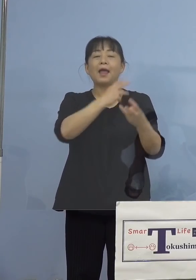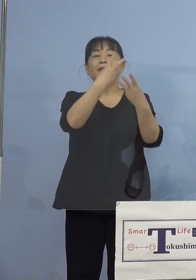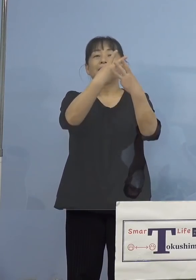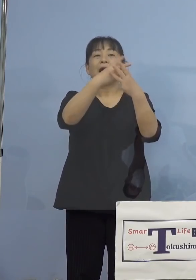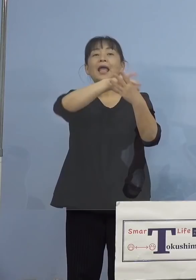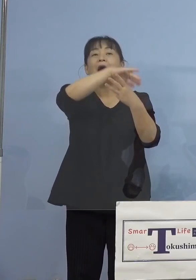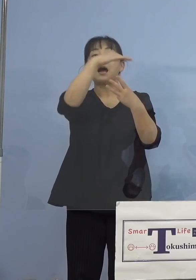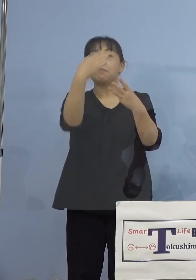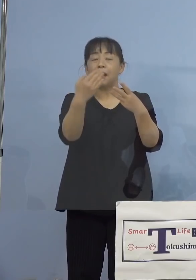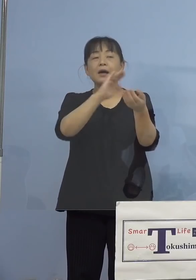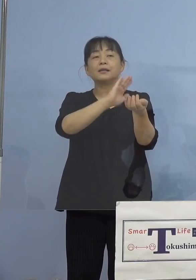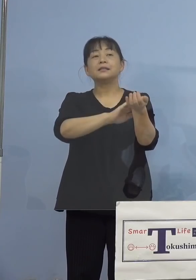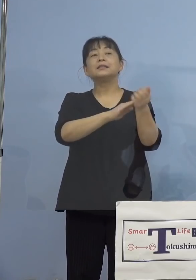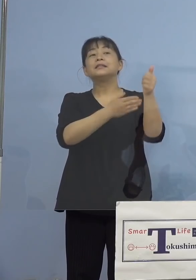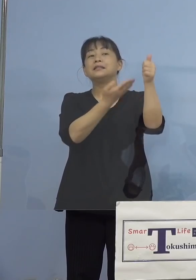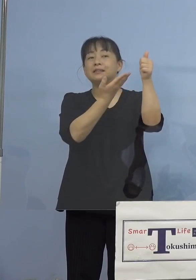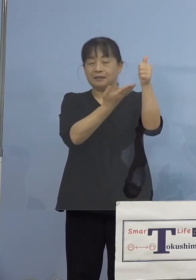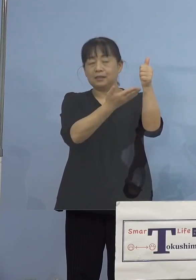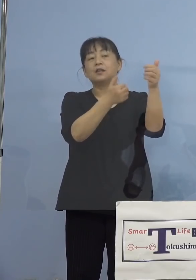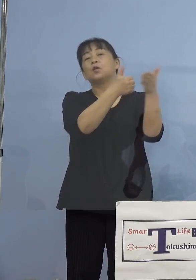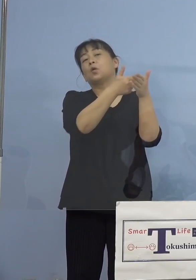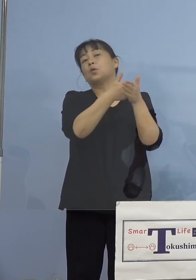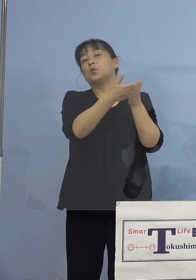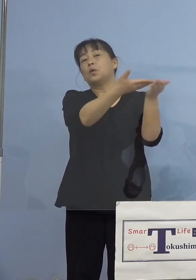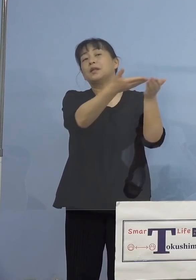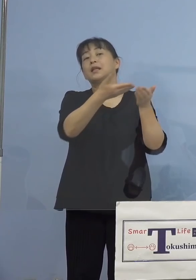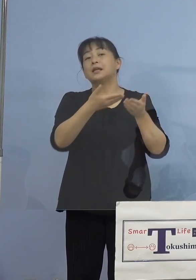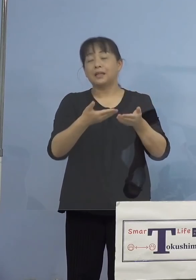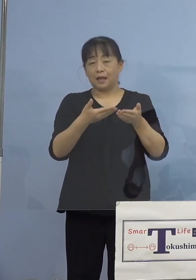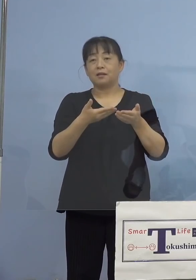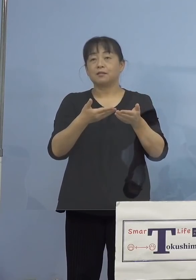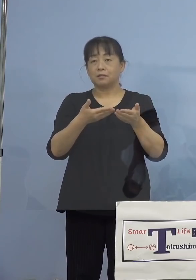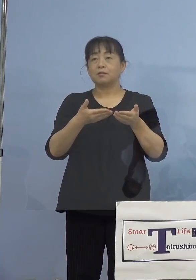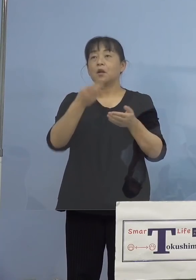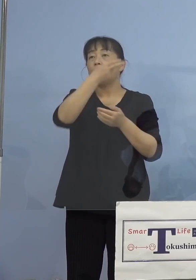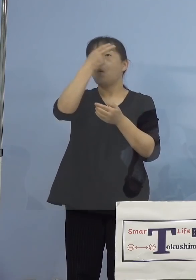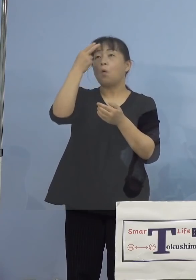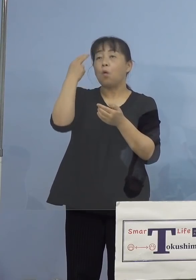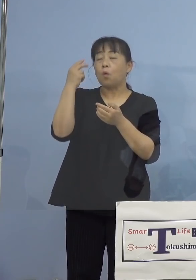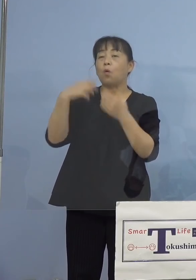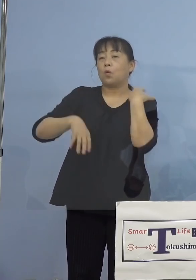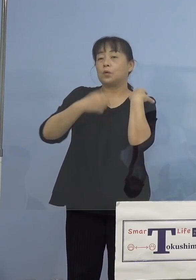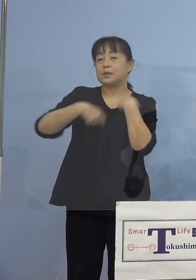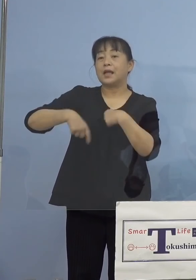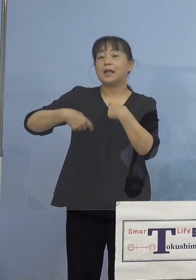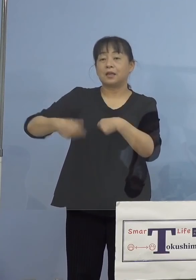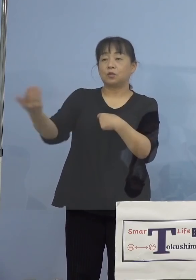ご協力をいただきまして、 その高校生の疑問に答える動画